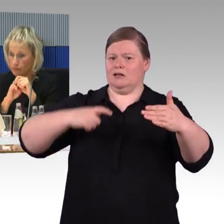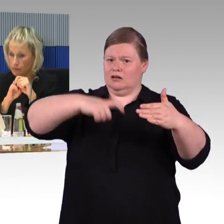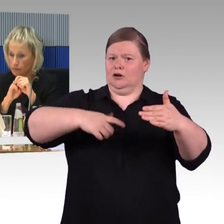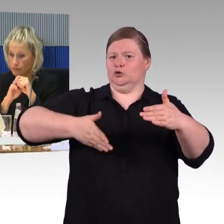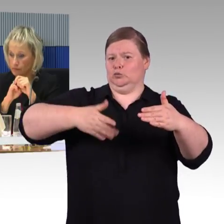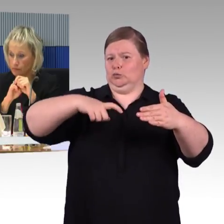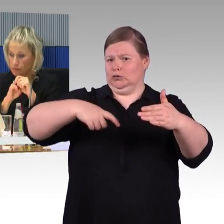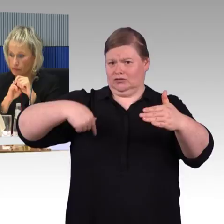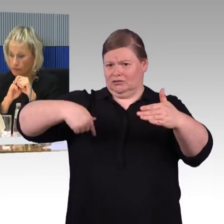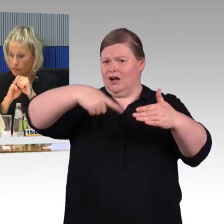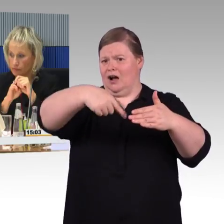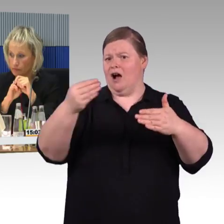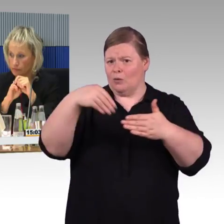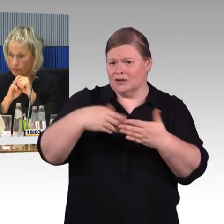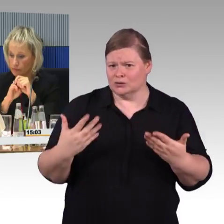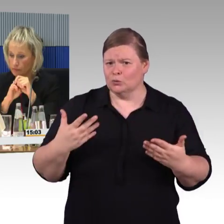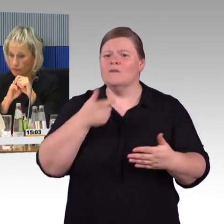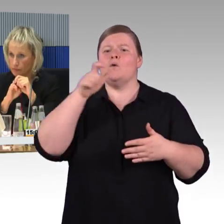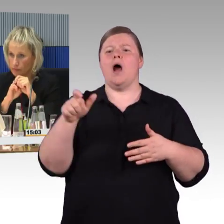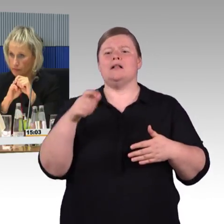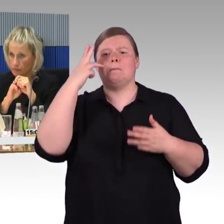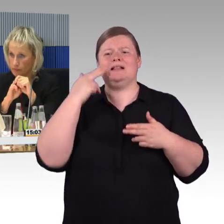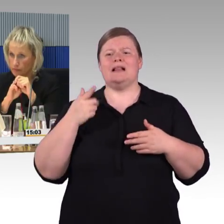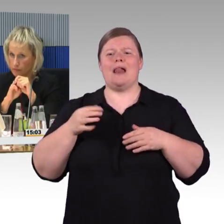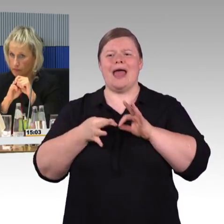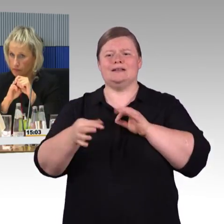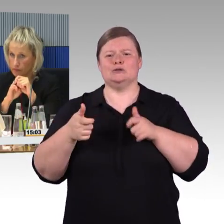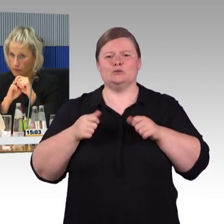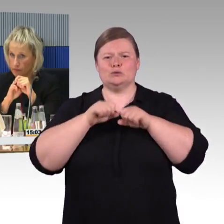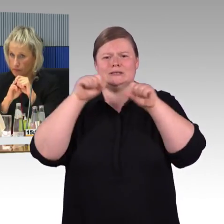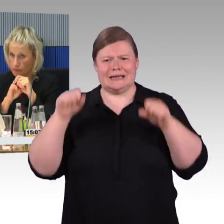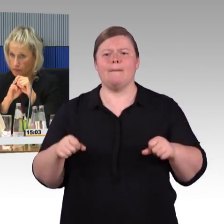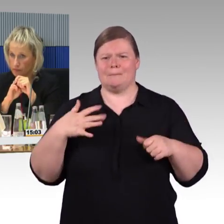sie führen nicht weiter bis zur Bushaltestelle oder bis zum nächsten Taxihalteplatz.